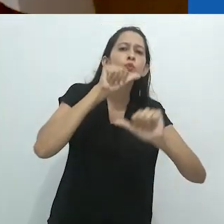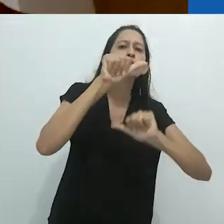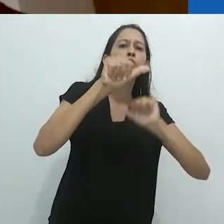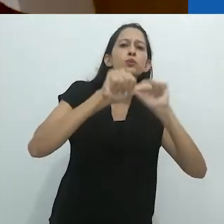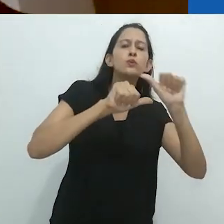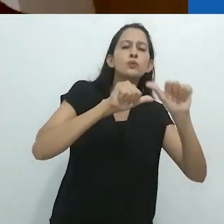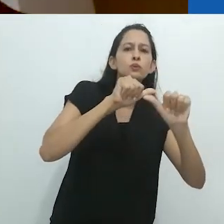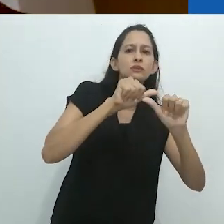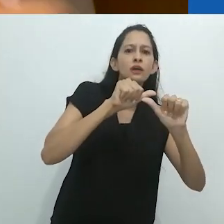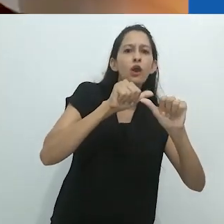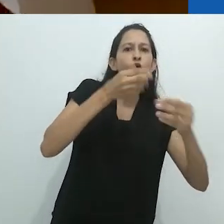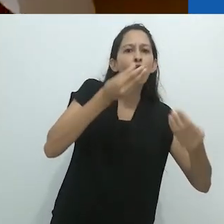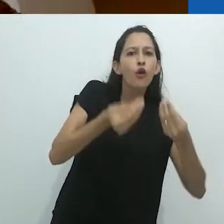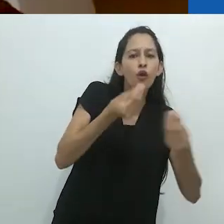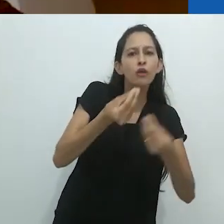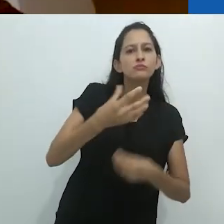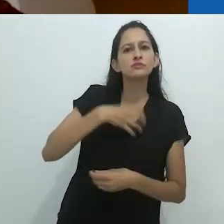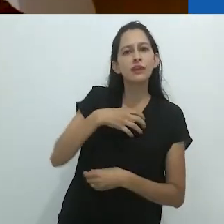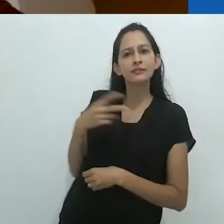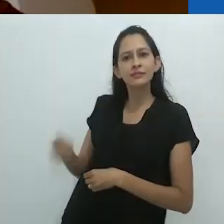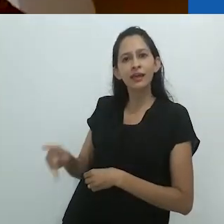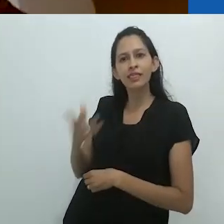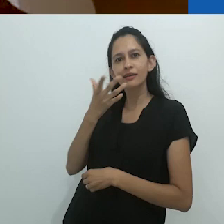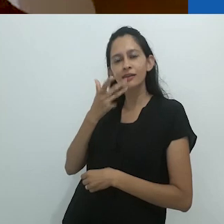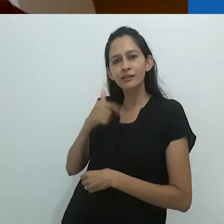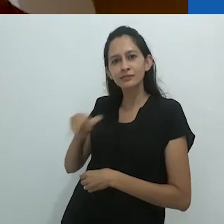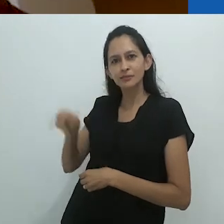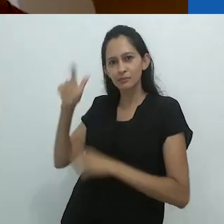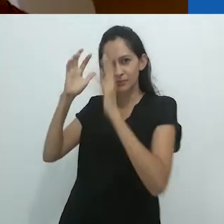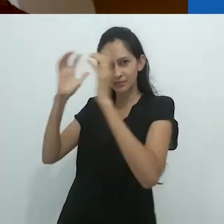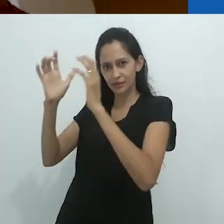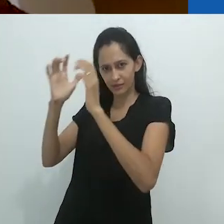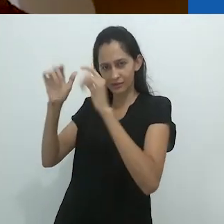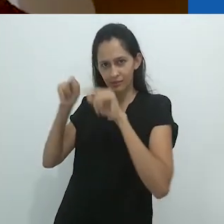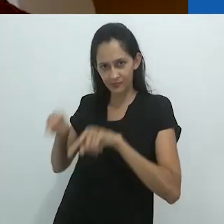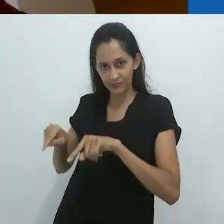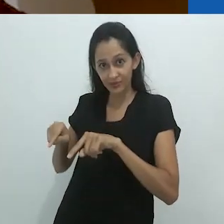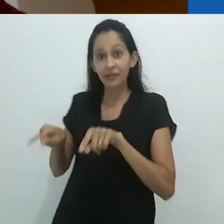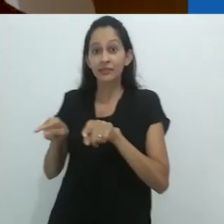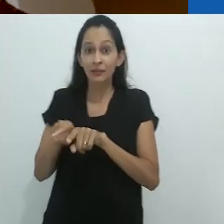a respeito da imaginação da criança não menos